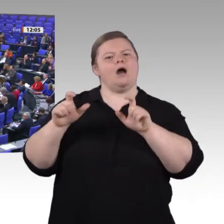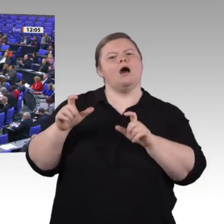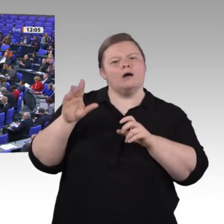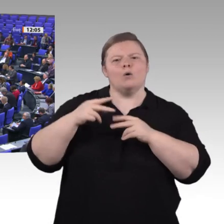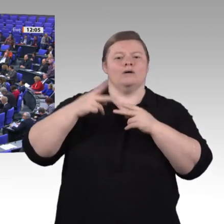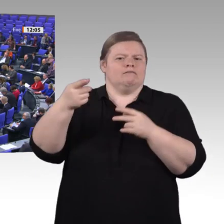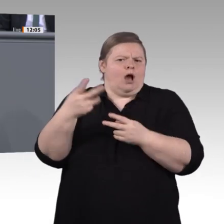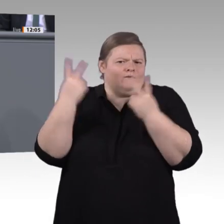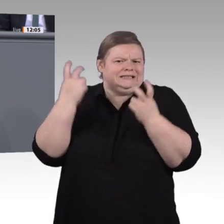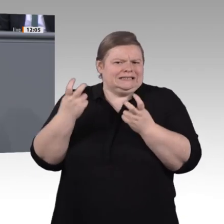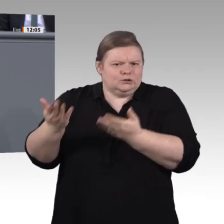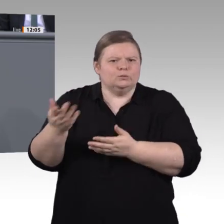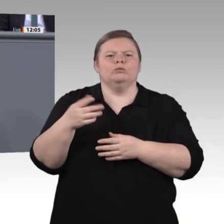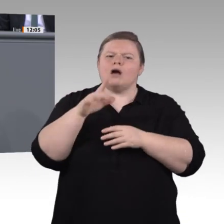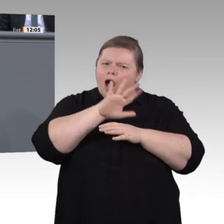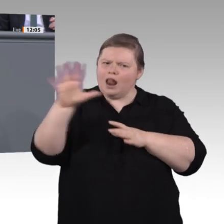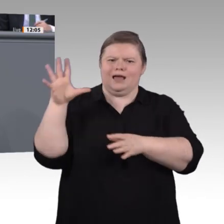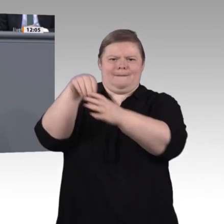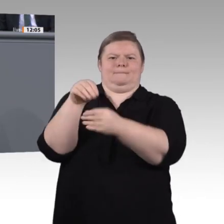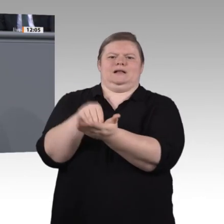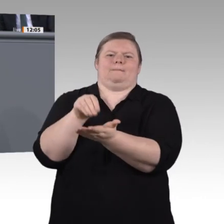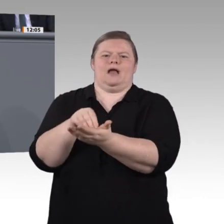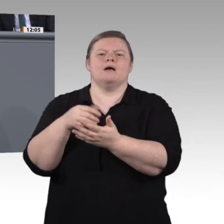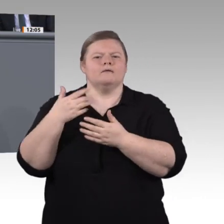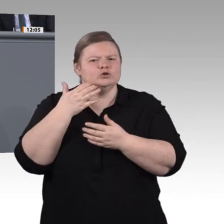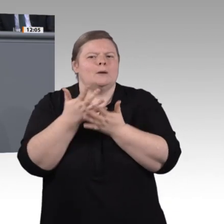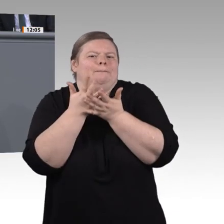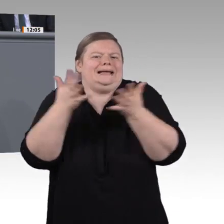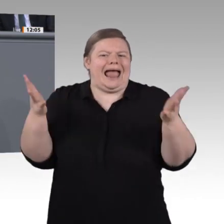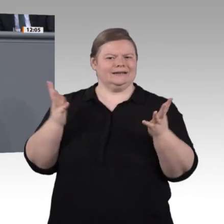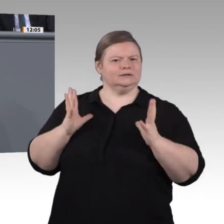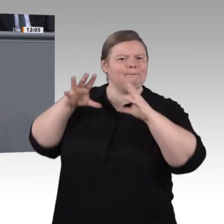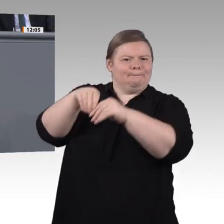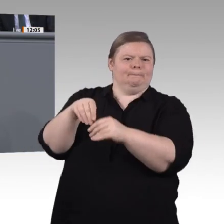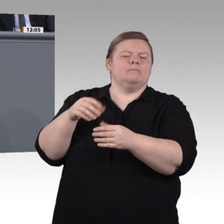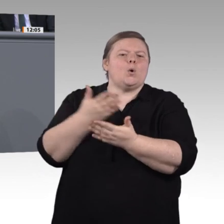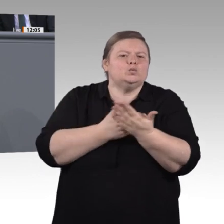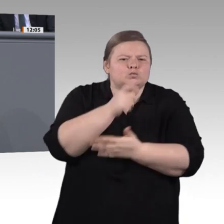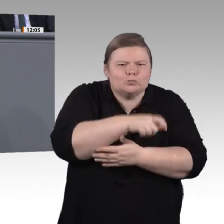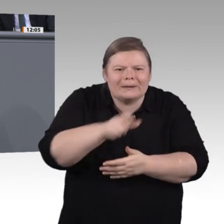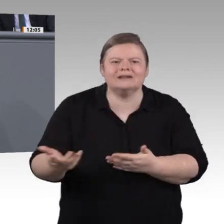in einem Themenfeld, bei dem es genau darum geht, Beteiligung zu ermöglichen, ja eine riesige Chance verbauen, wenn wir da zu zögerlich wären. Zum Thema